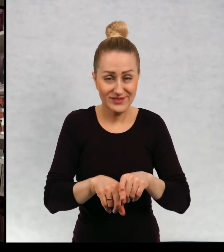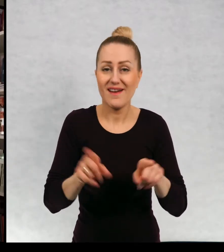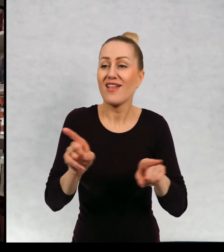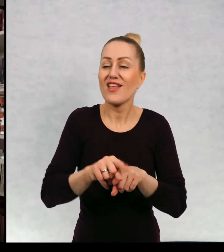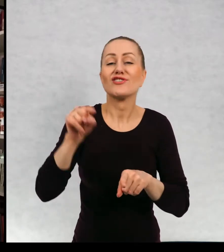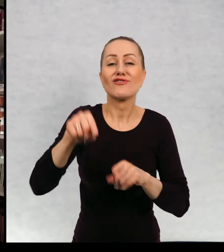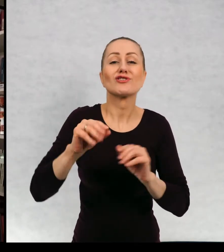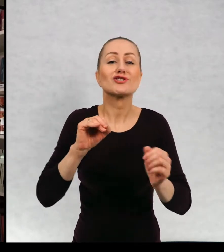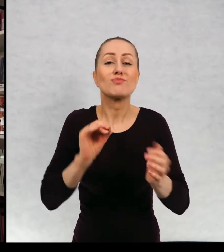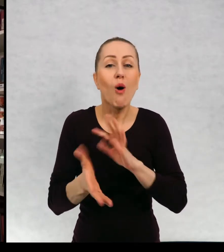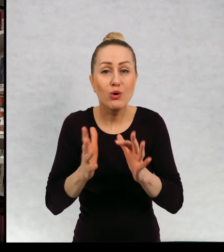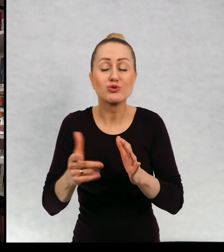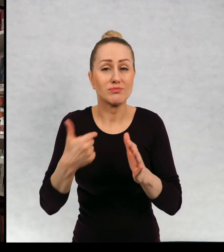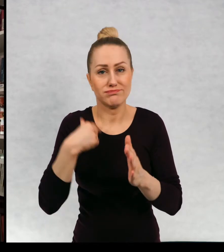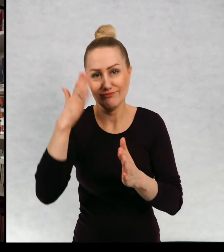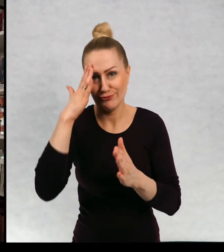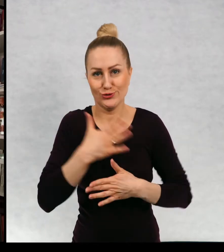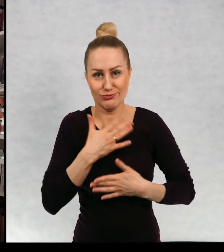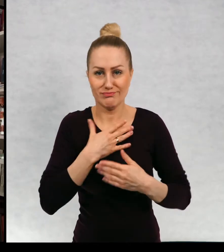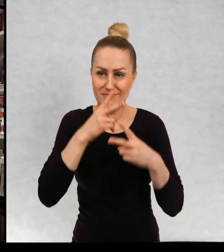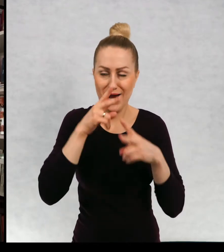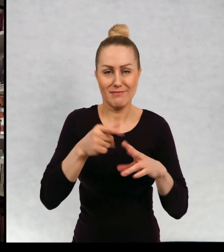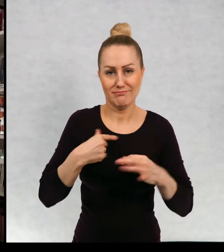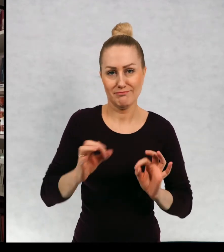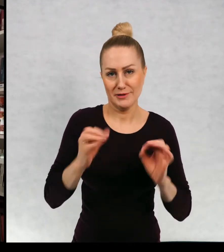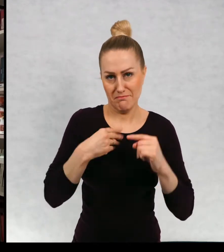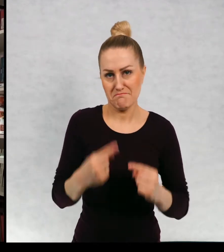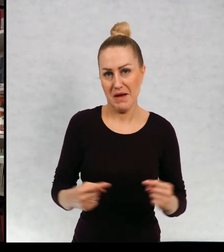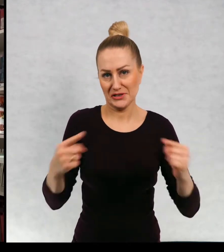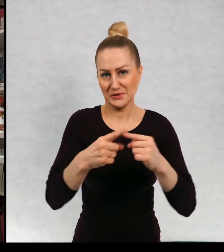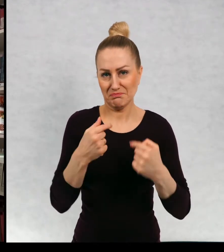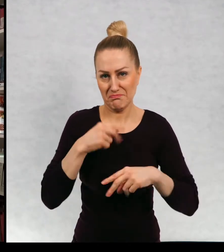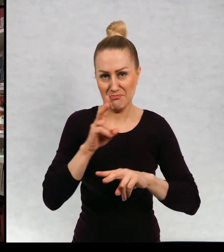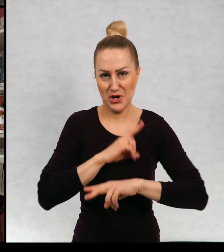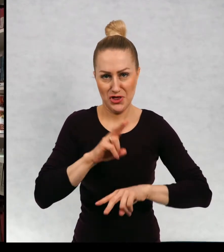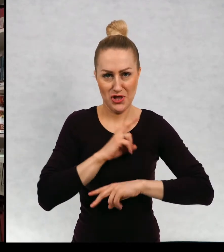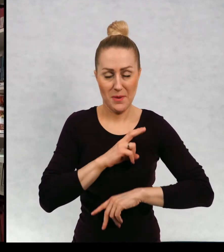i taka formuła bardzo bardzo mi odpowiada. Ale